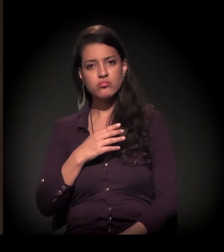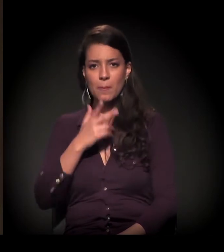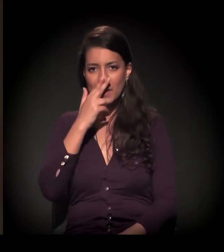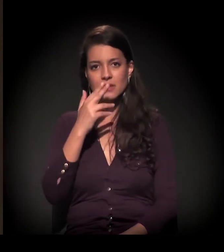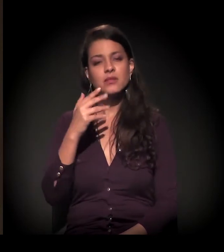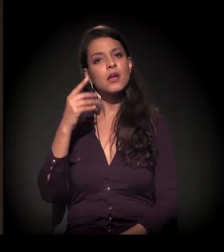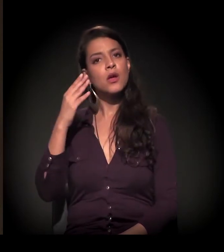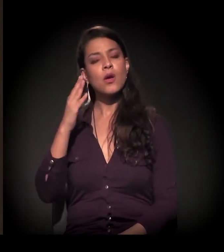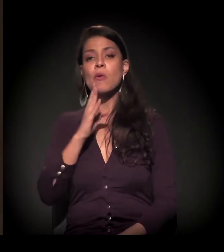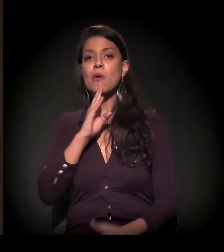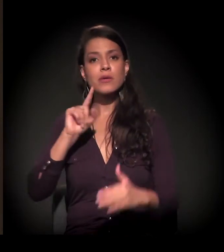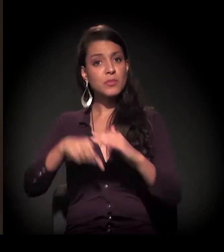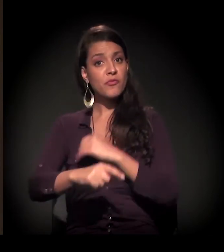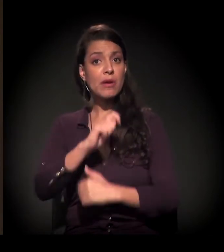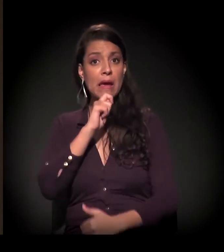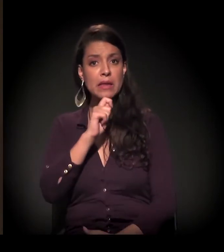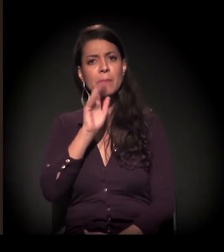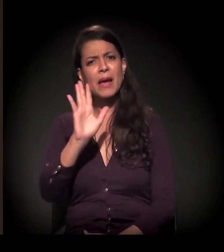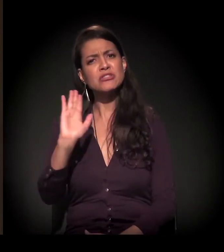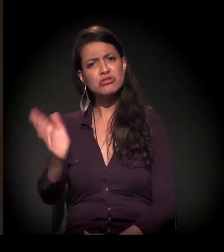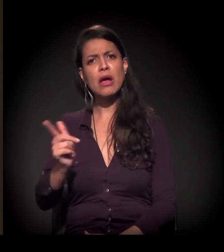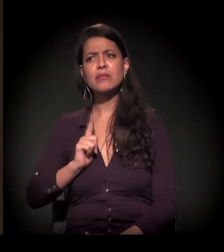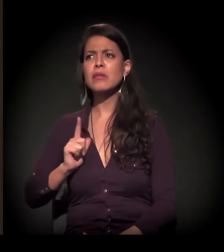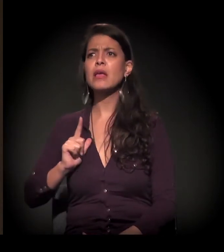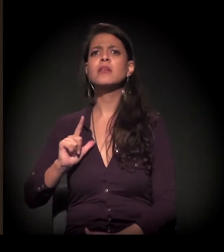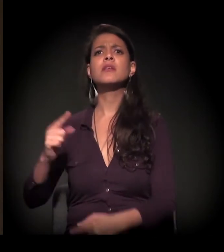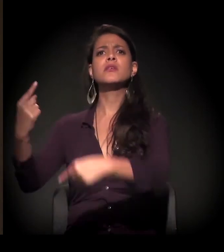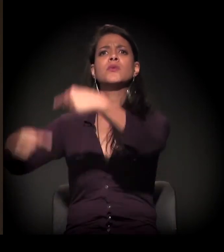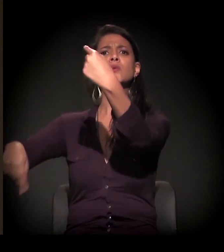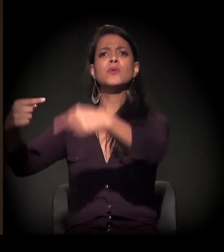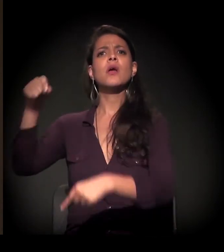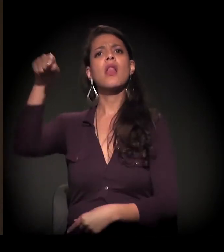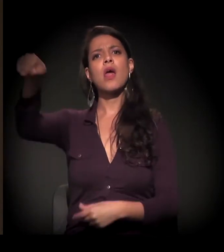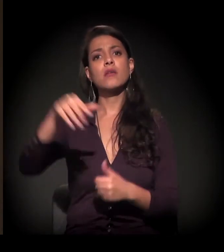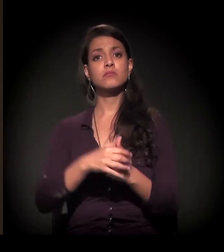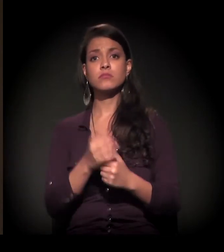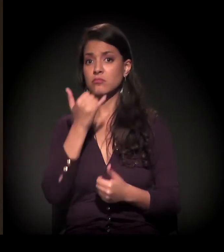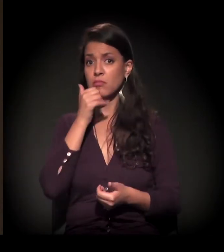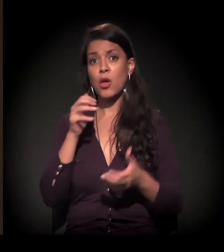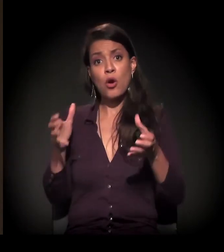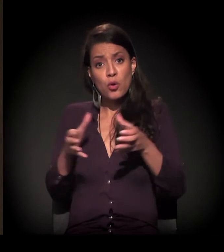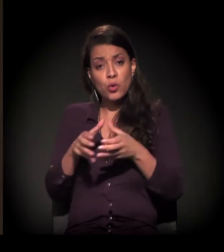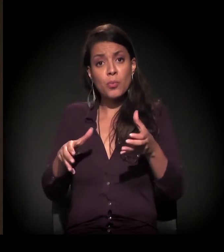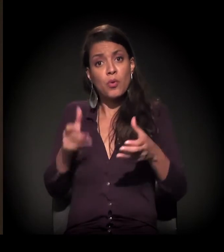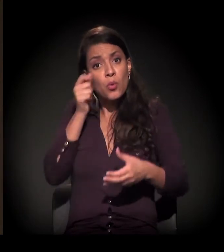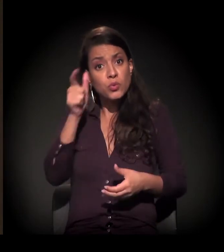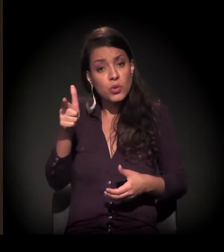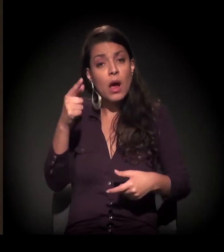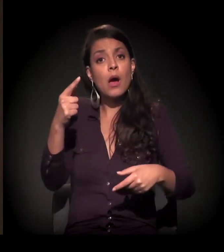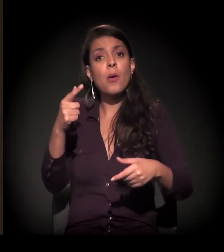sinto que esse debate está acontecendo. E intensamente na periferia também. Os coletivos culturais estão fazendo isso.